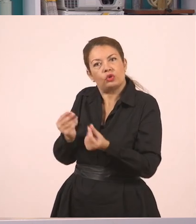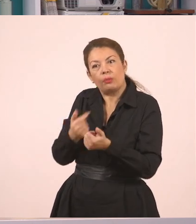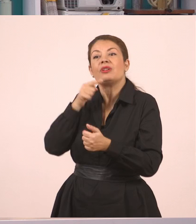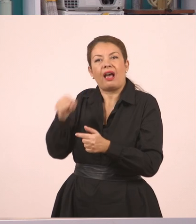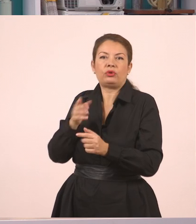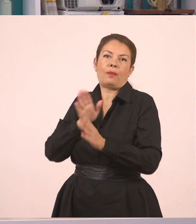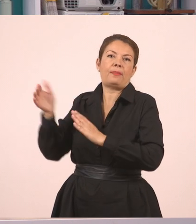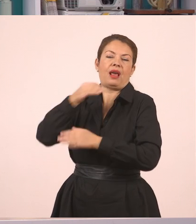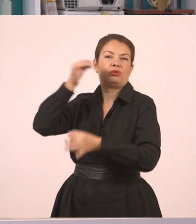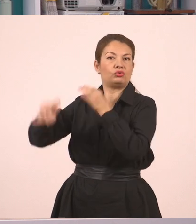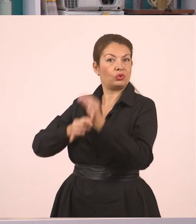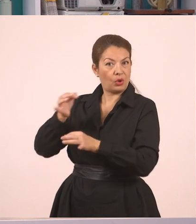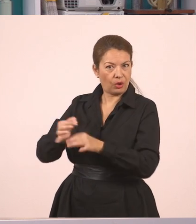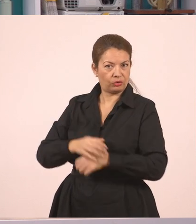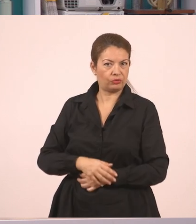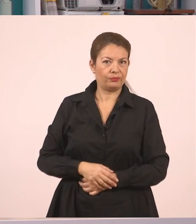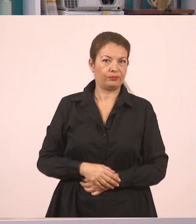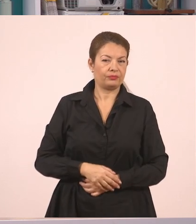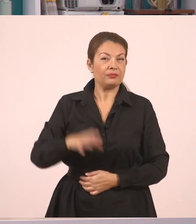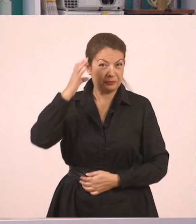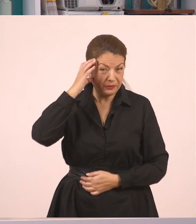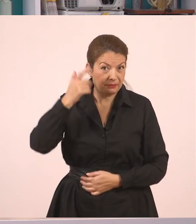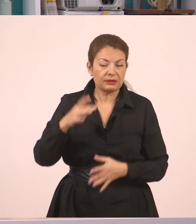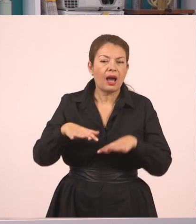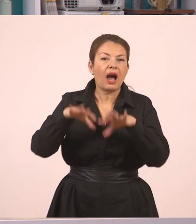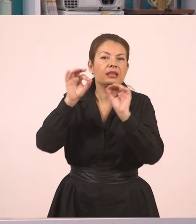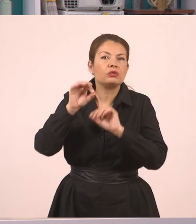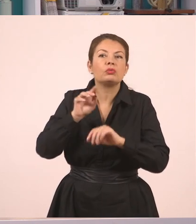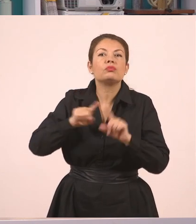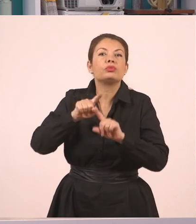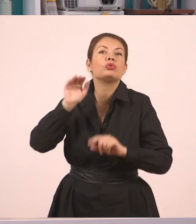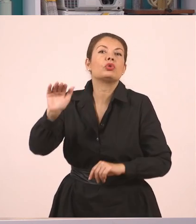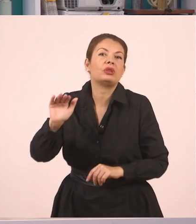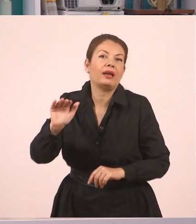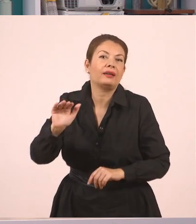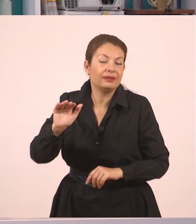Η μητέρα... ξεκινάω λοιπόν από αυτόν που ξεκίνησε τον διάλογο, από αυτόν που έκανε την πρώτη ερώτηση.